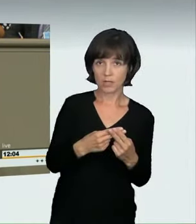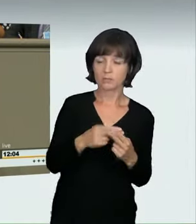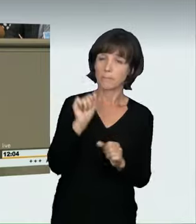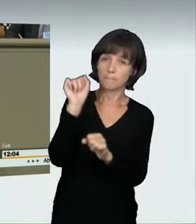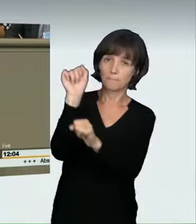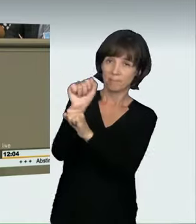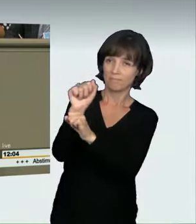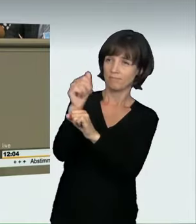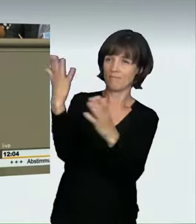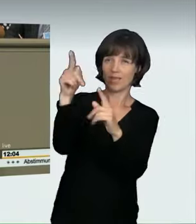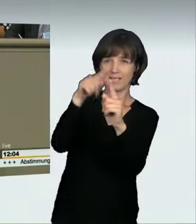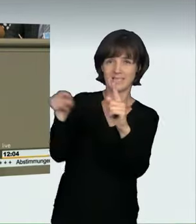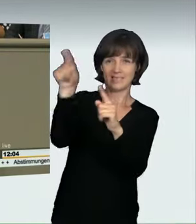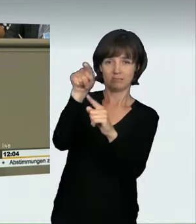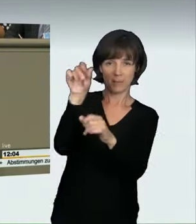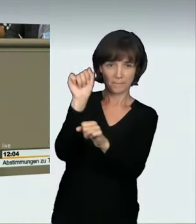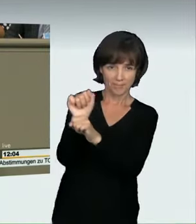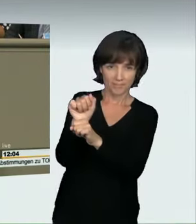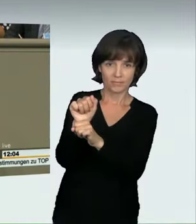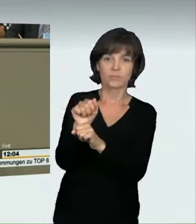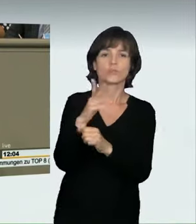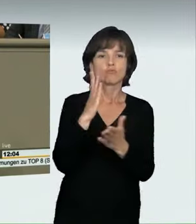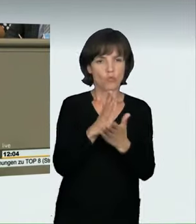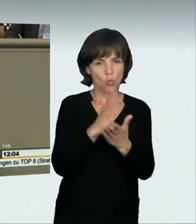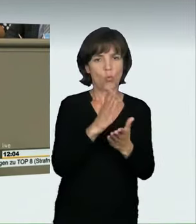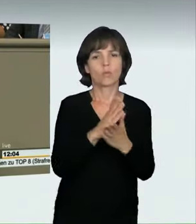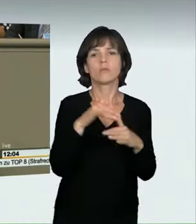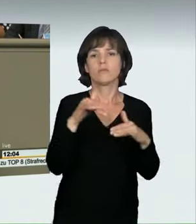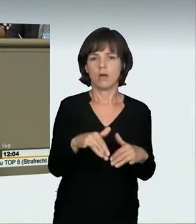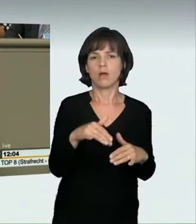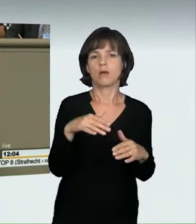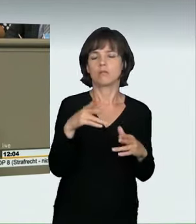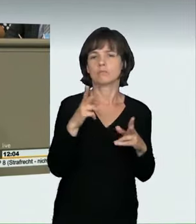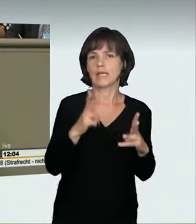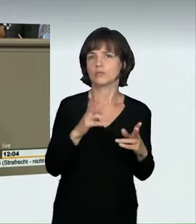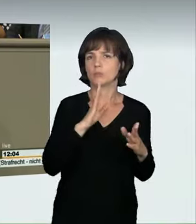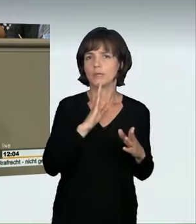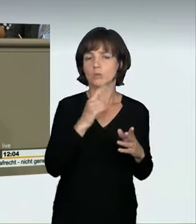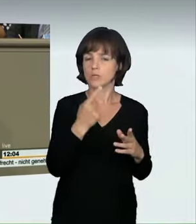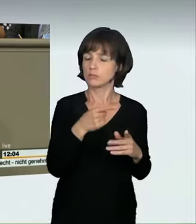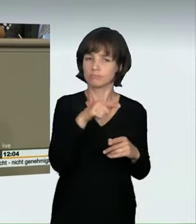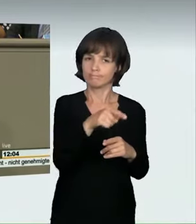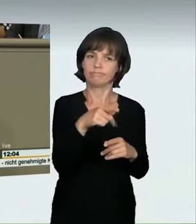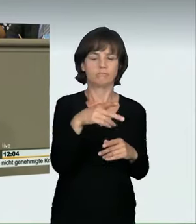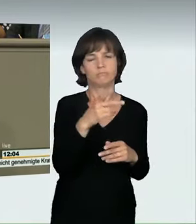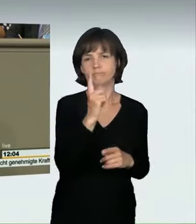„grob verkehrswidrig“ verhält. Damit wird jetzt eben neben dem Veranstalter und dem klassischen Teilnehmer am Rennen von der Vorschrift endlich auch,